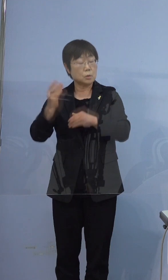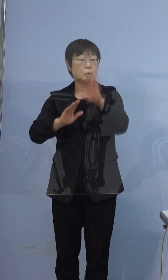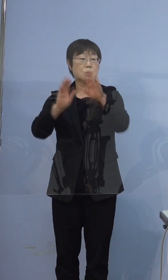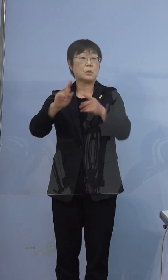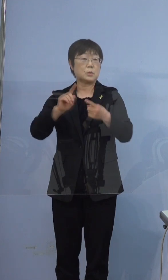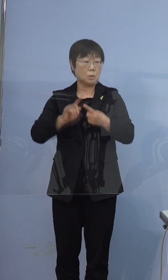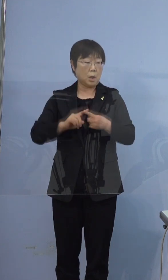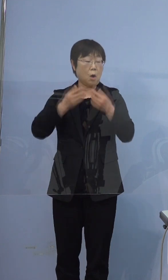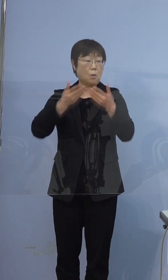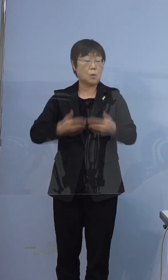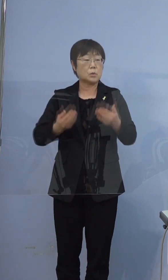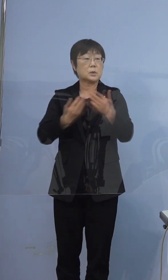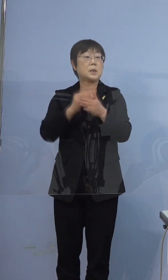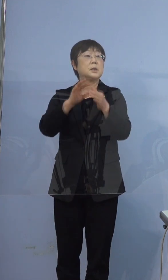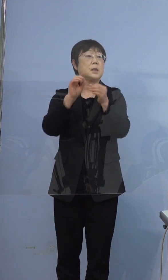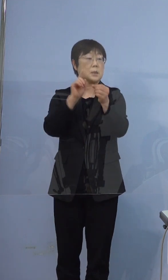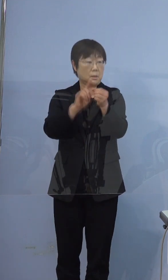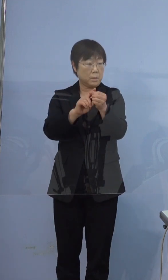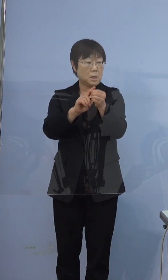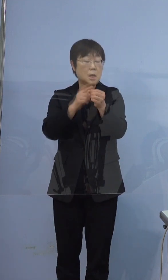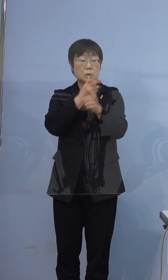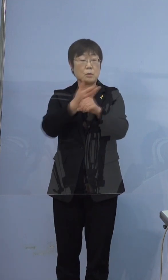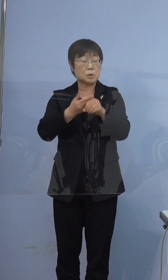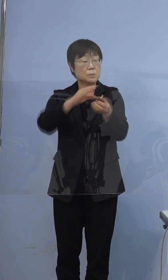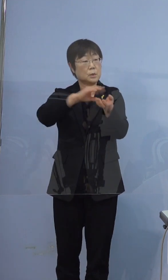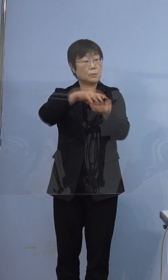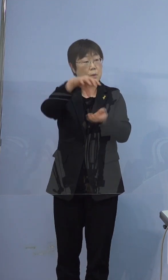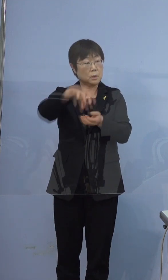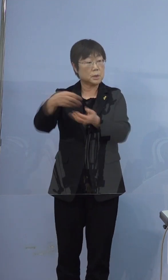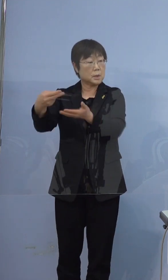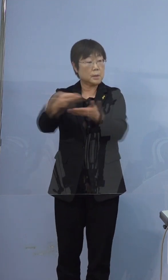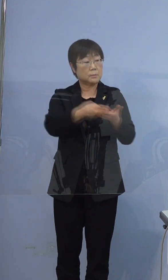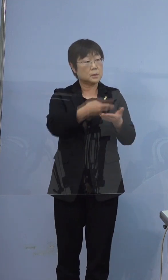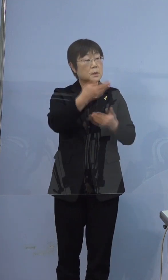重くなったので徳島の病院に運ばれたというような